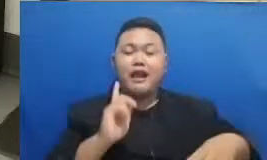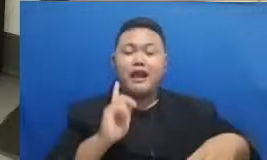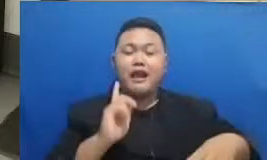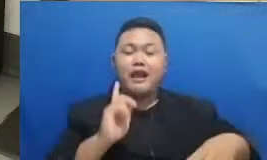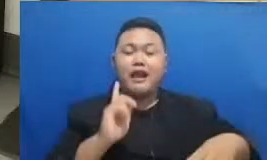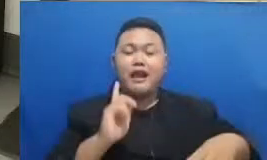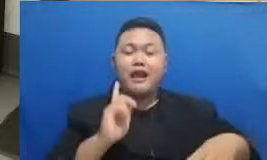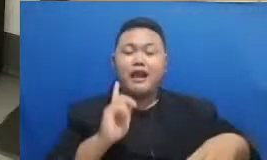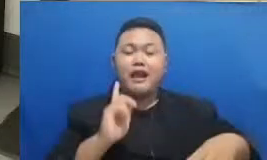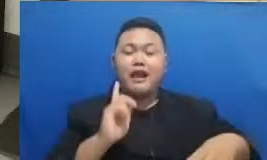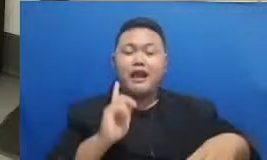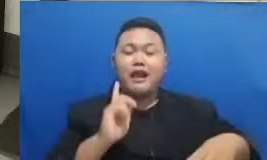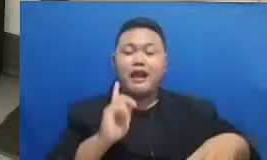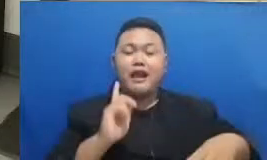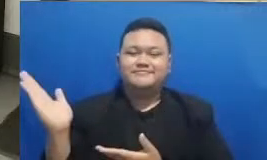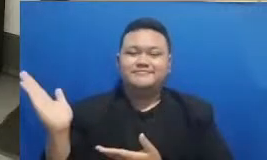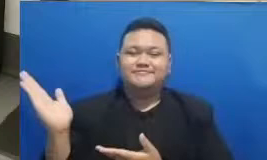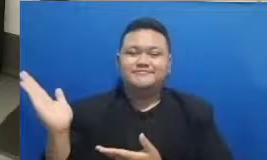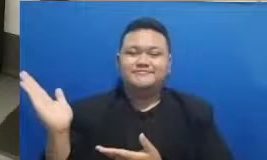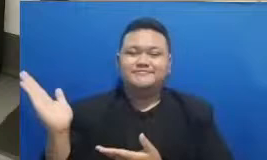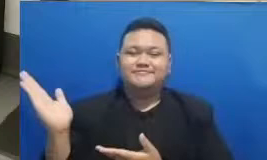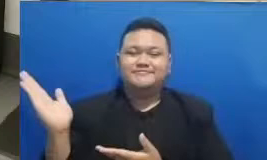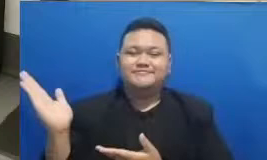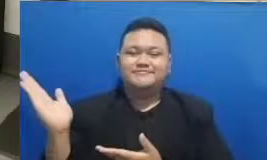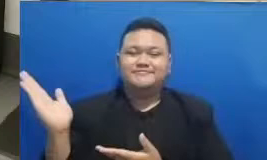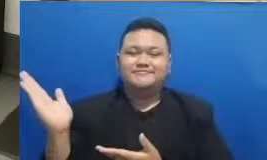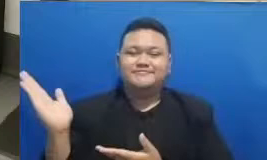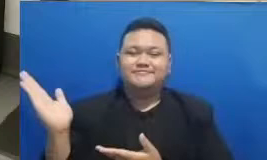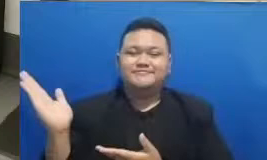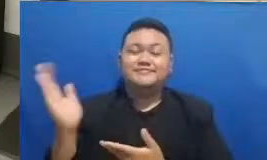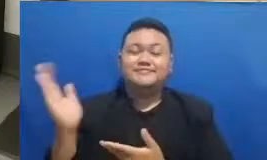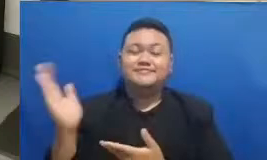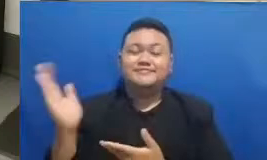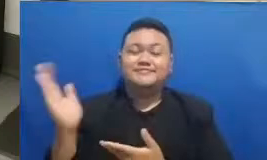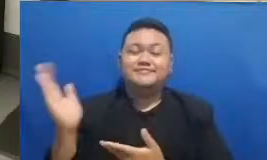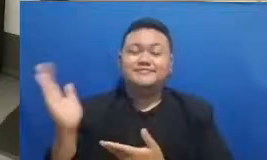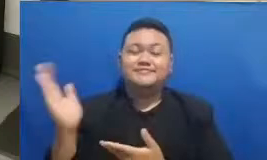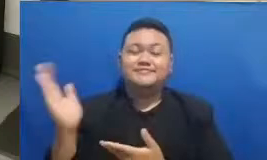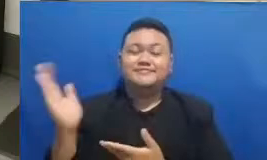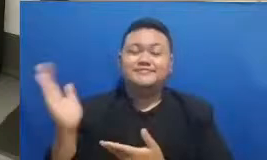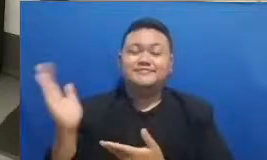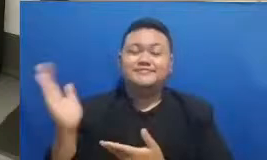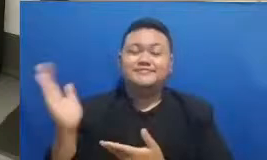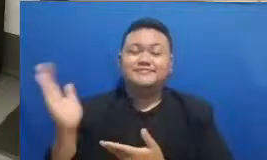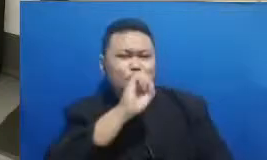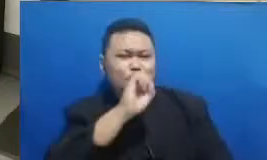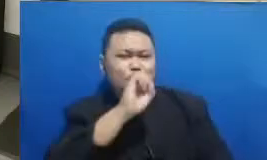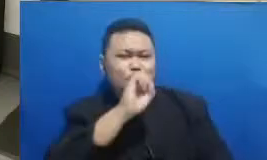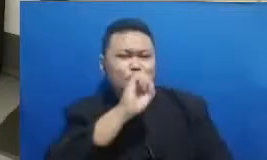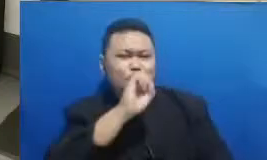yang tadi ketika awal acara saya selalu bilang bahwa jika Ibu mempunyai pengalaman yang menarik